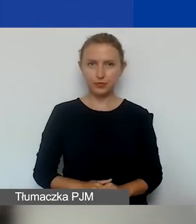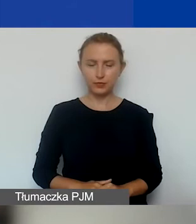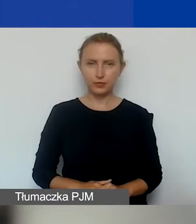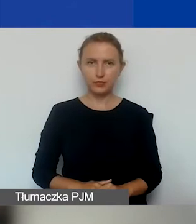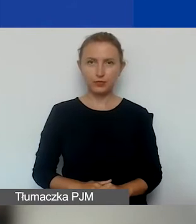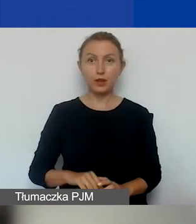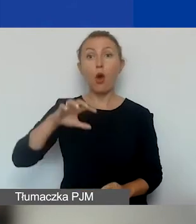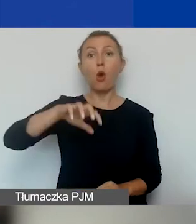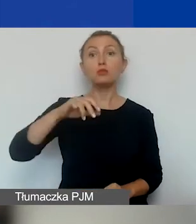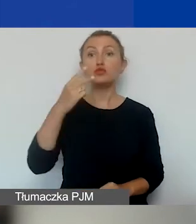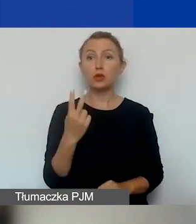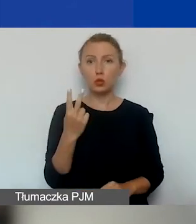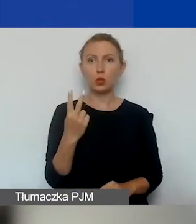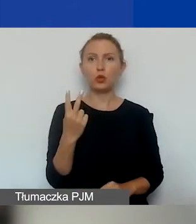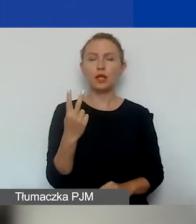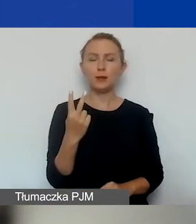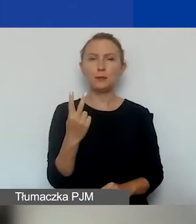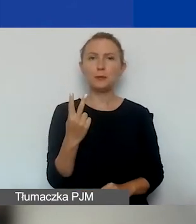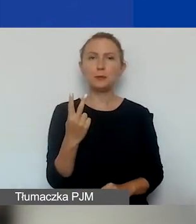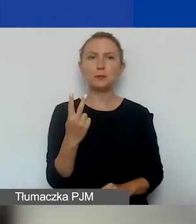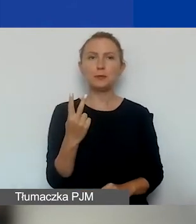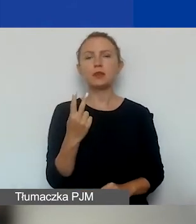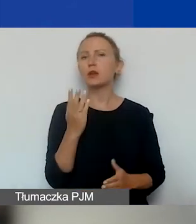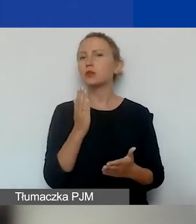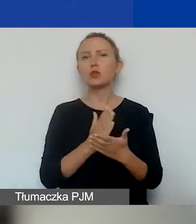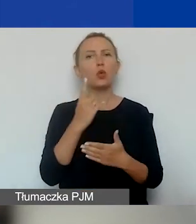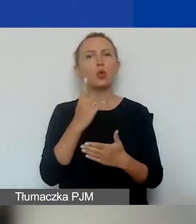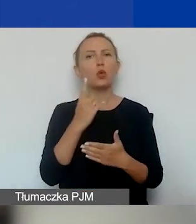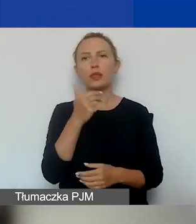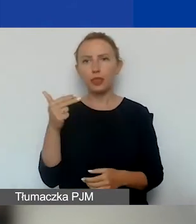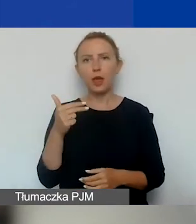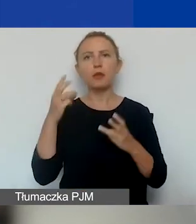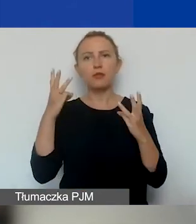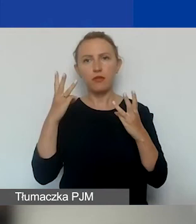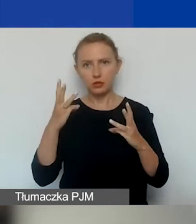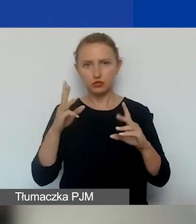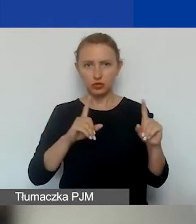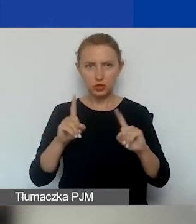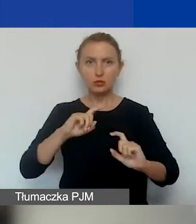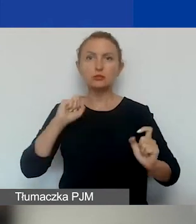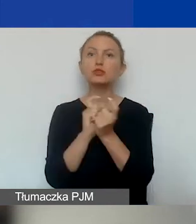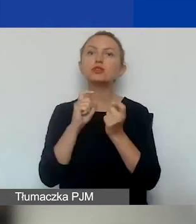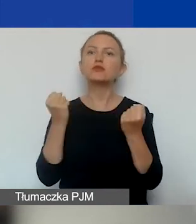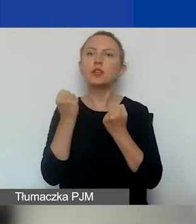Obszar drugi to tylko jeden temat o znaczeniu szczególnym: przeciwdziałanie przemocy w rodzinie.